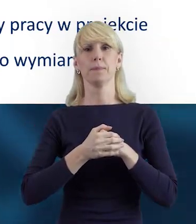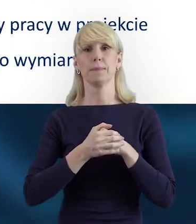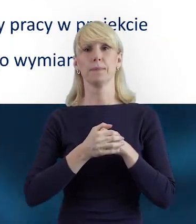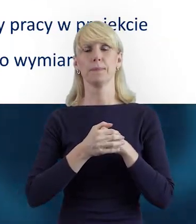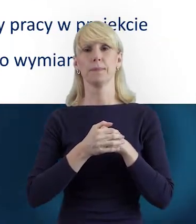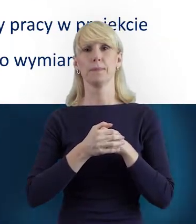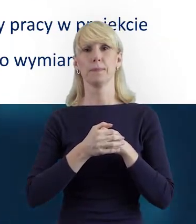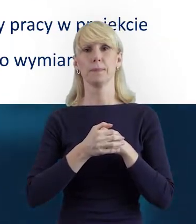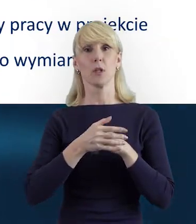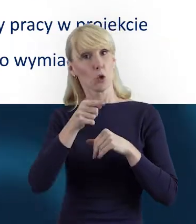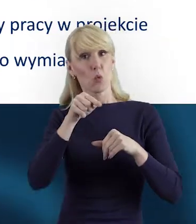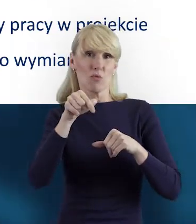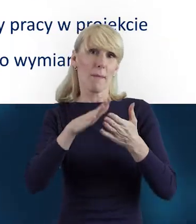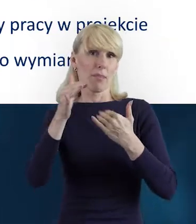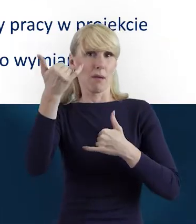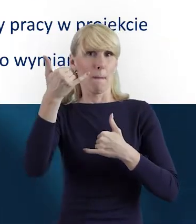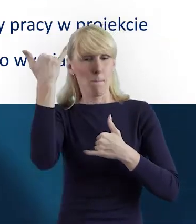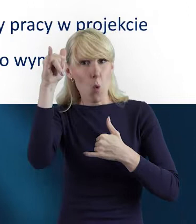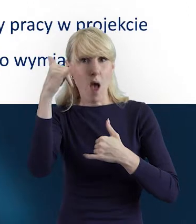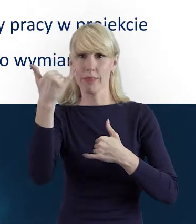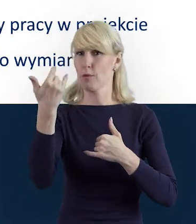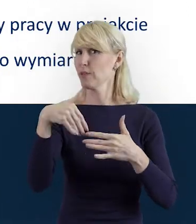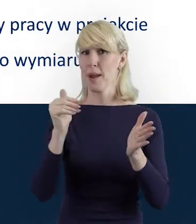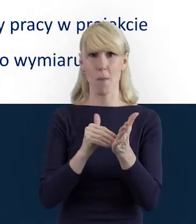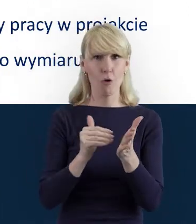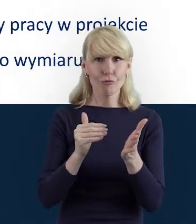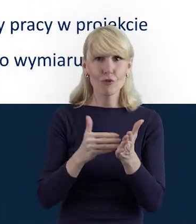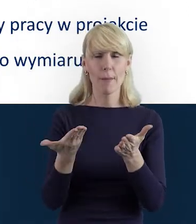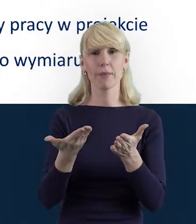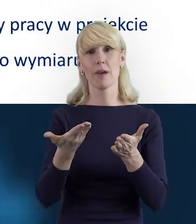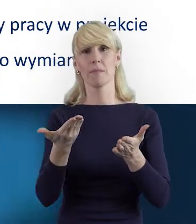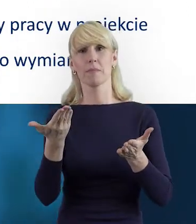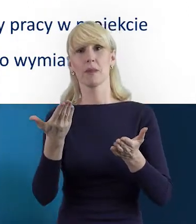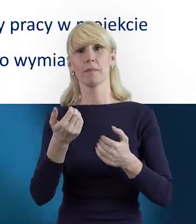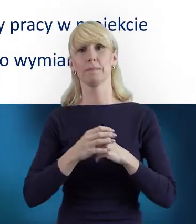I aby uniknąć różnych niepotrzebnych potyczek, błędów,